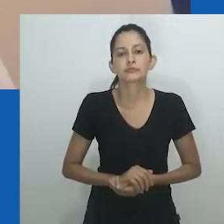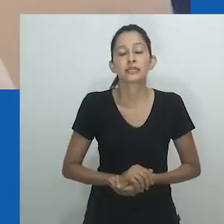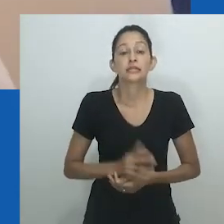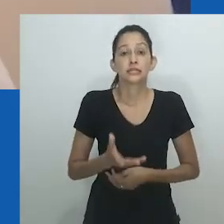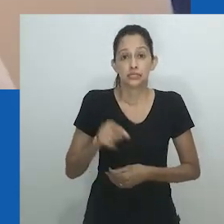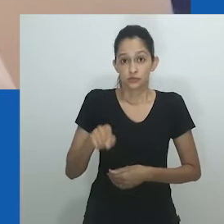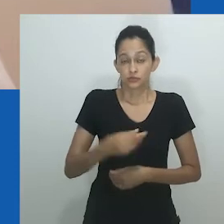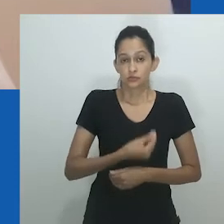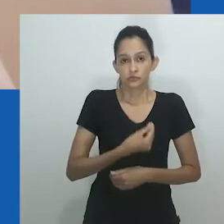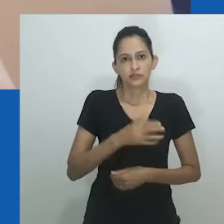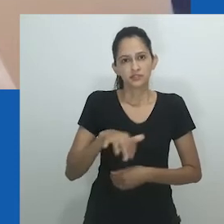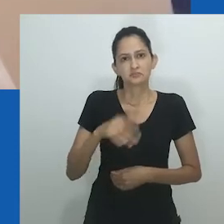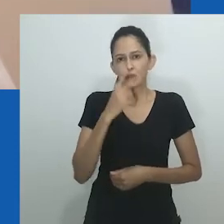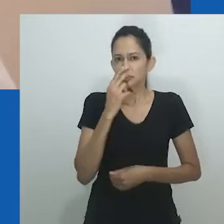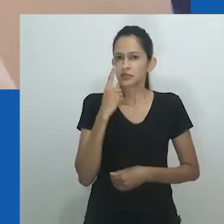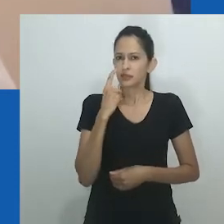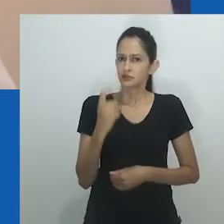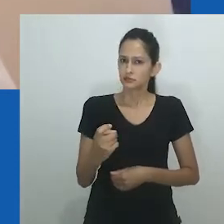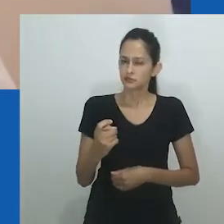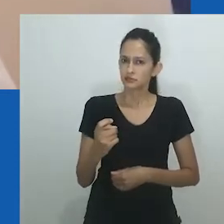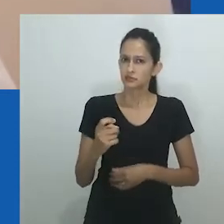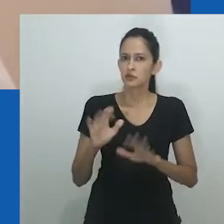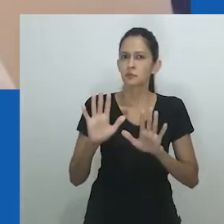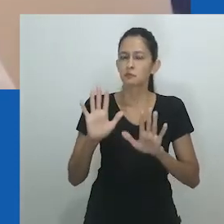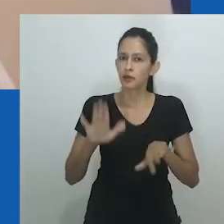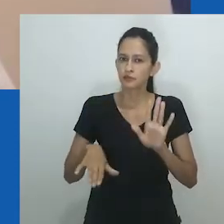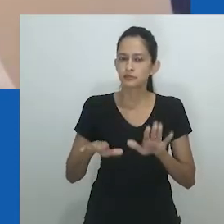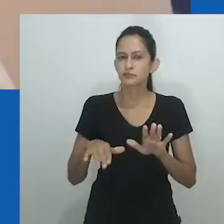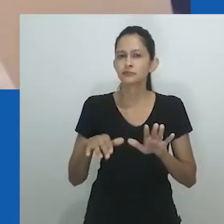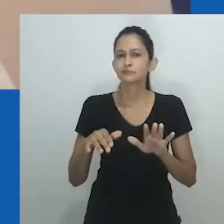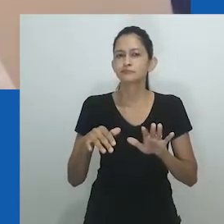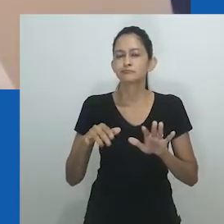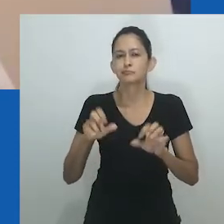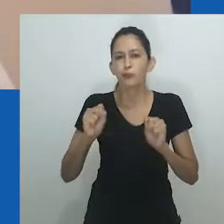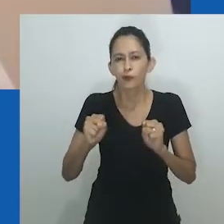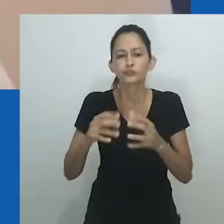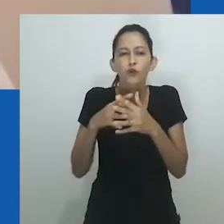Uma crítica à aplicabilidade do gênero não deve necessariamente significar sua rejeição.